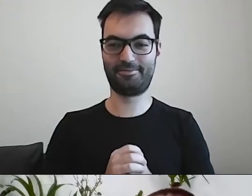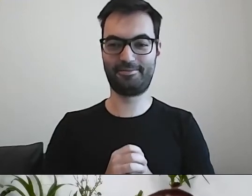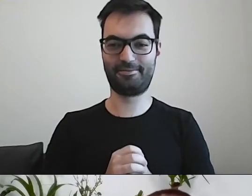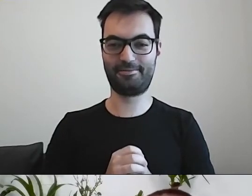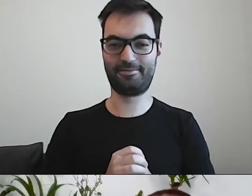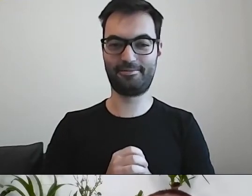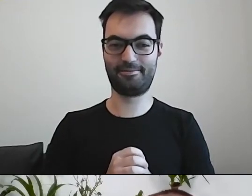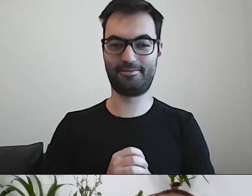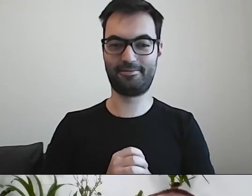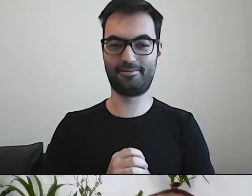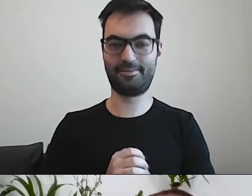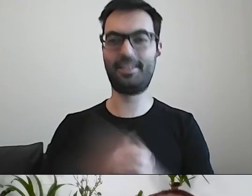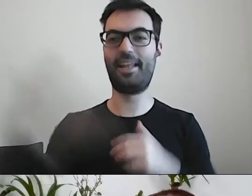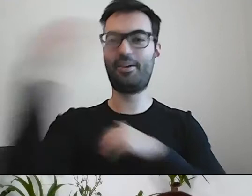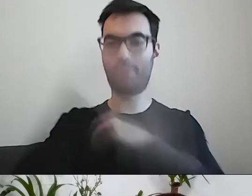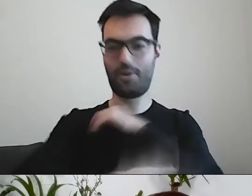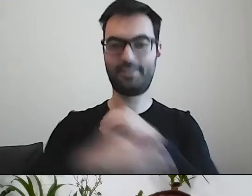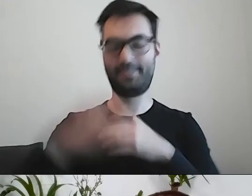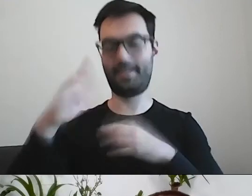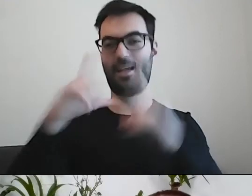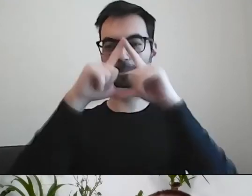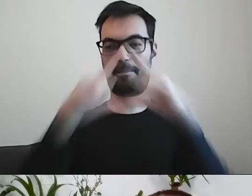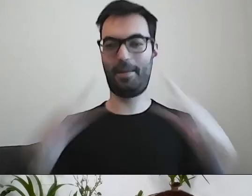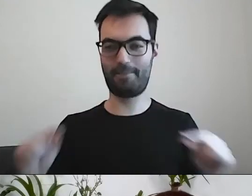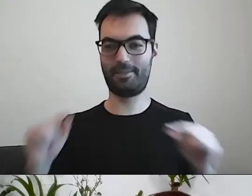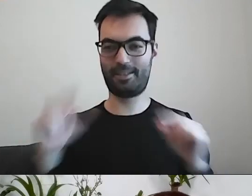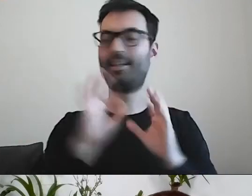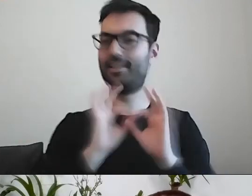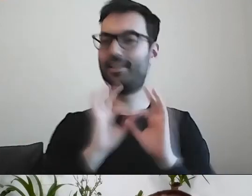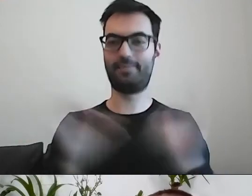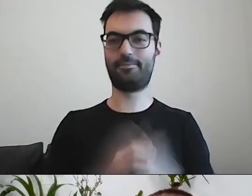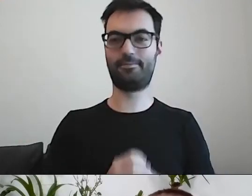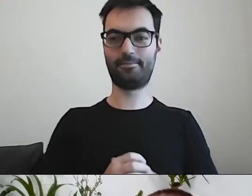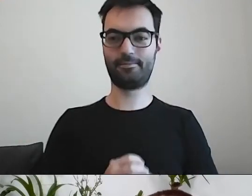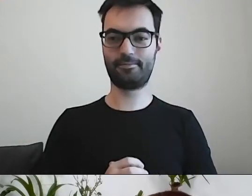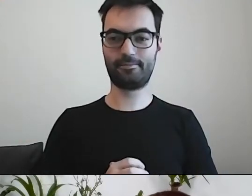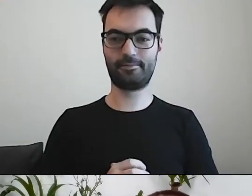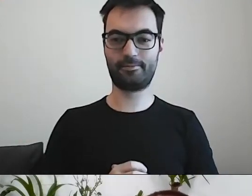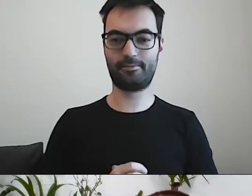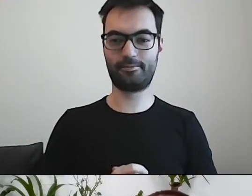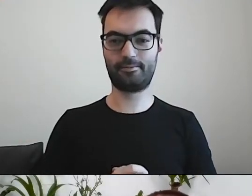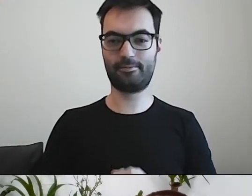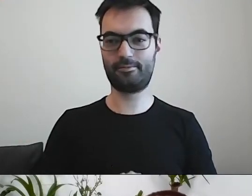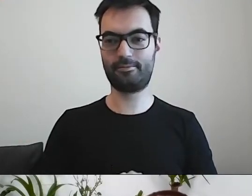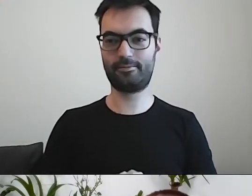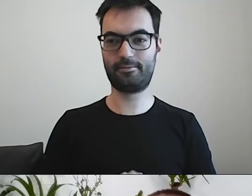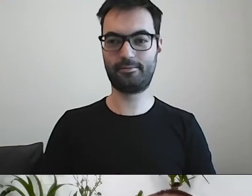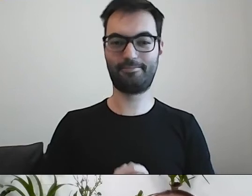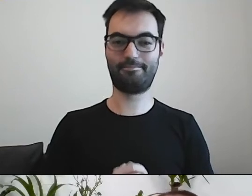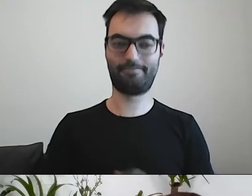I wielki finał, żeby podstawa miała dno: Dokonać wdrożenia i realizacji nabycia na drodze przeprowadzenia